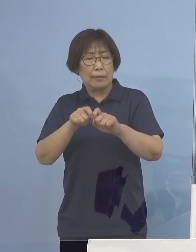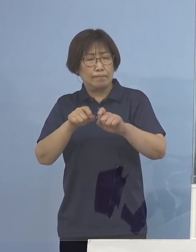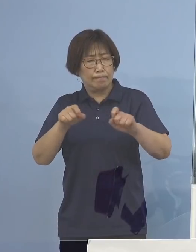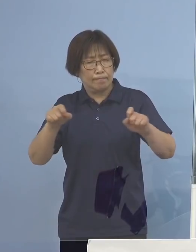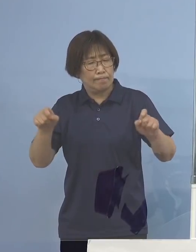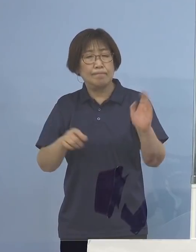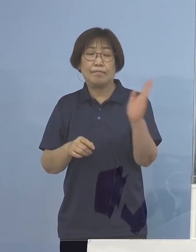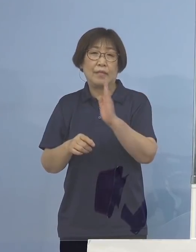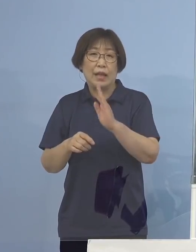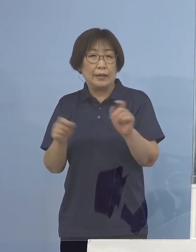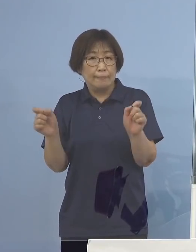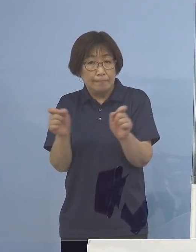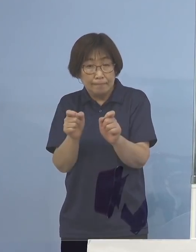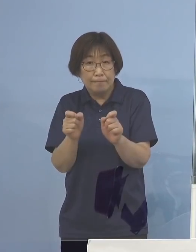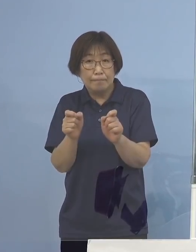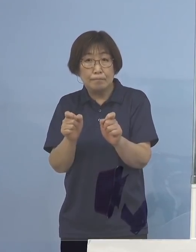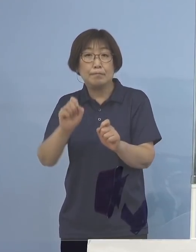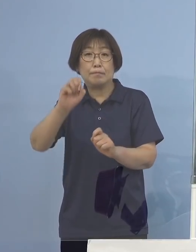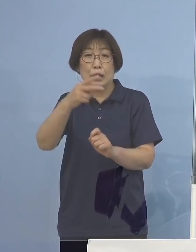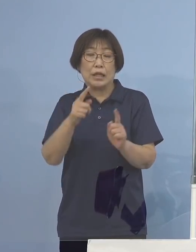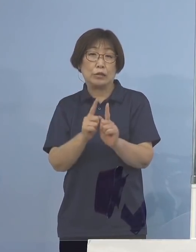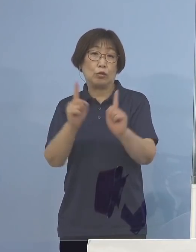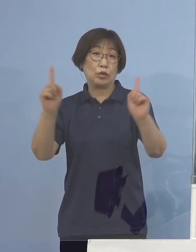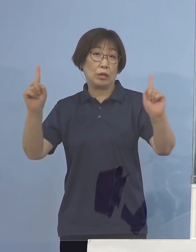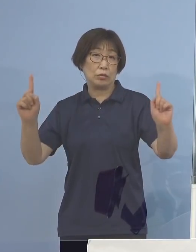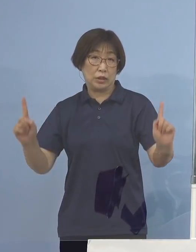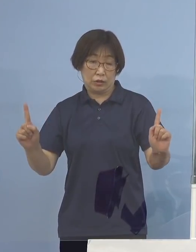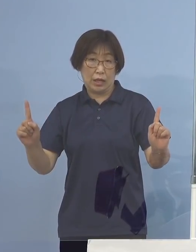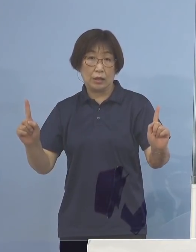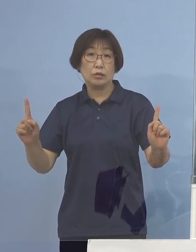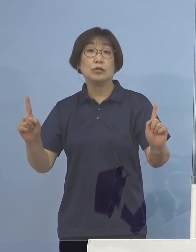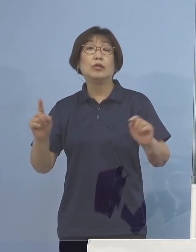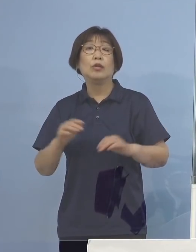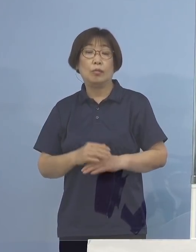またソーシャルディスタンス 距離をしっかり取っていただいて